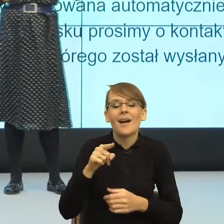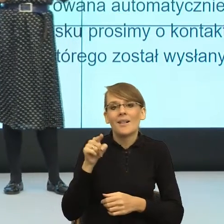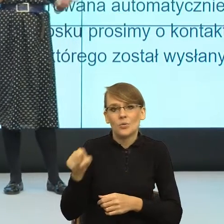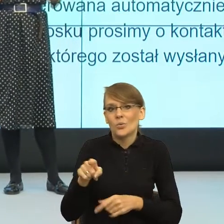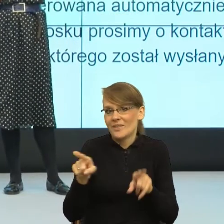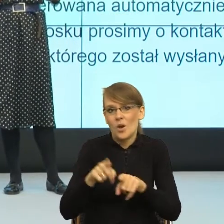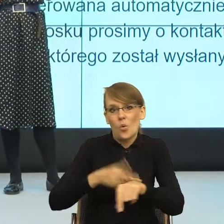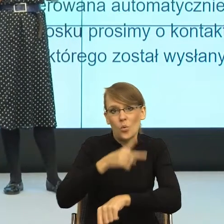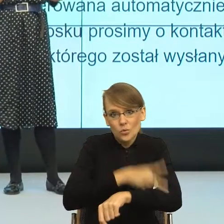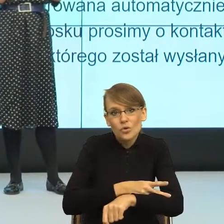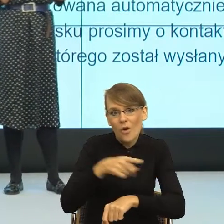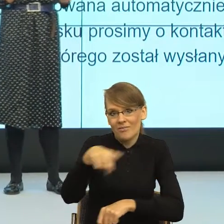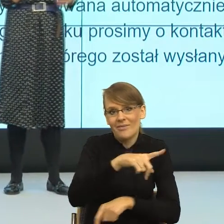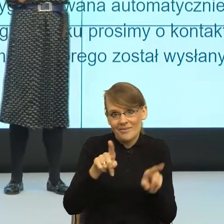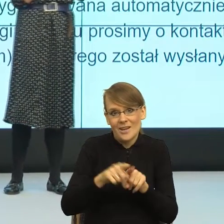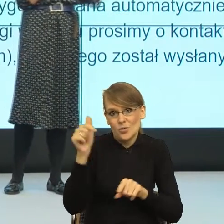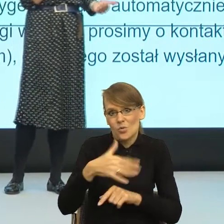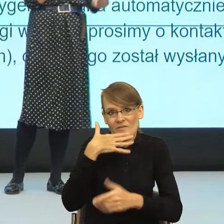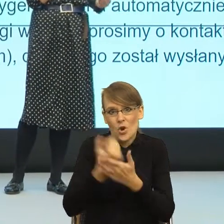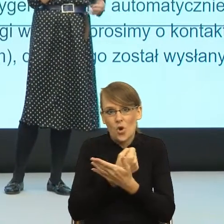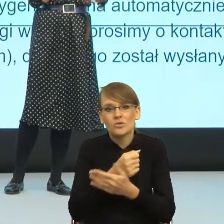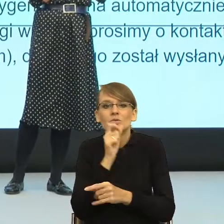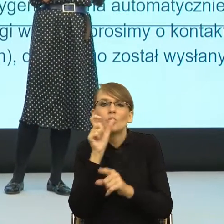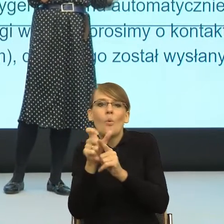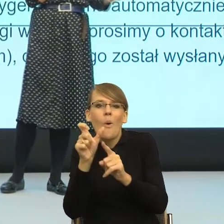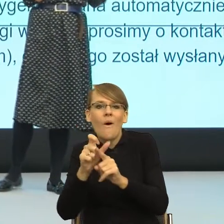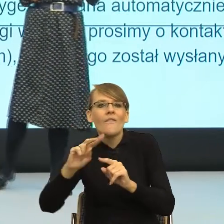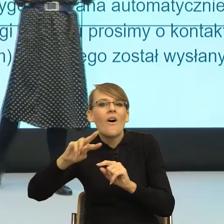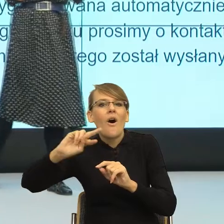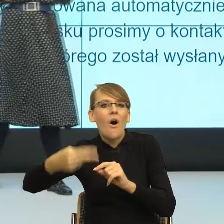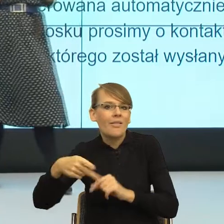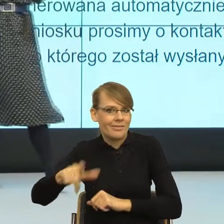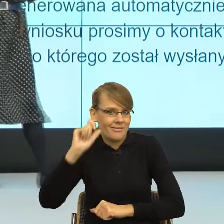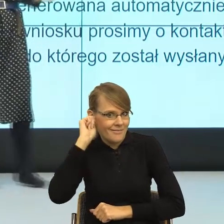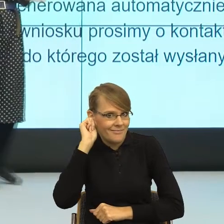form feminatywnych dlatego, że one, rzeczowniki, wskazują na płeć,